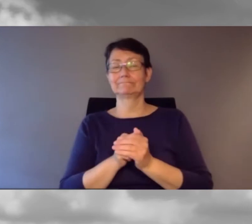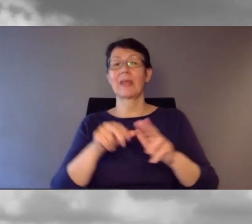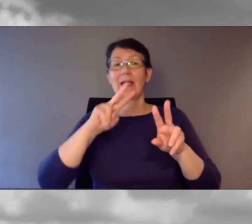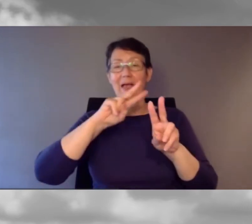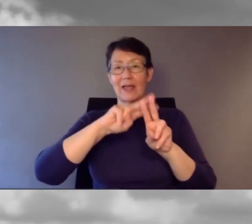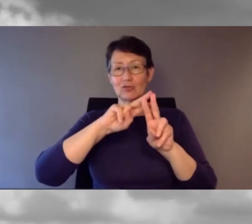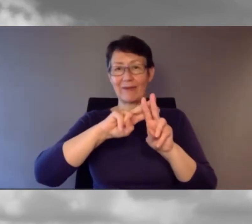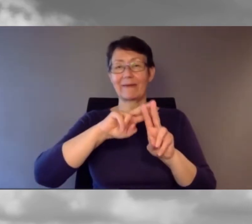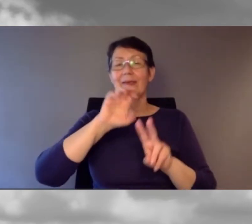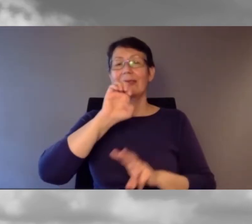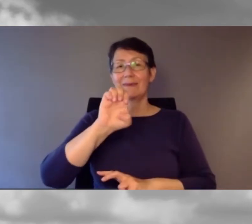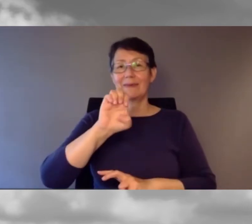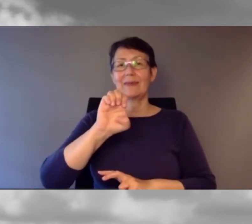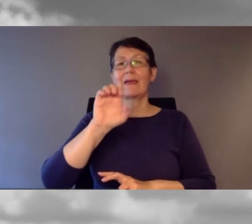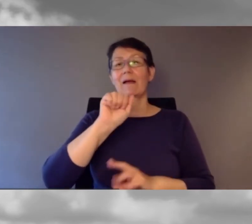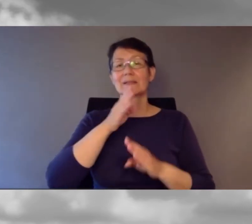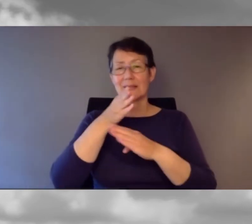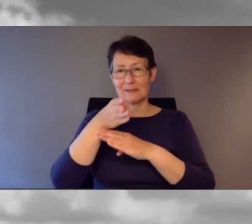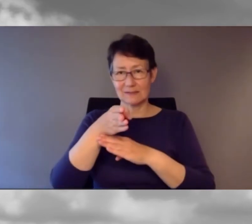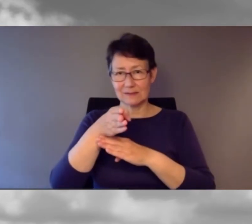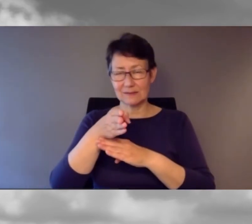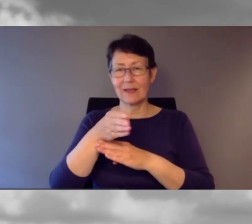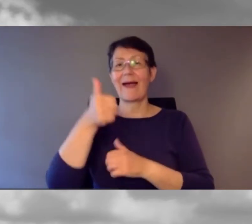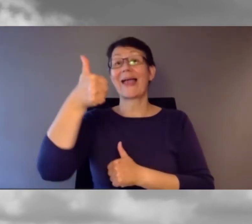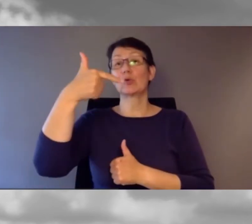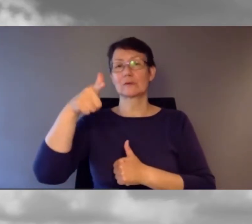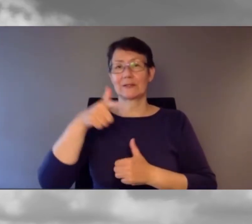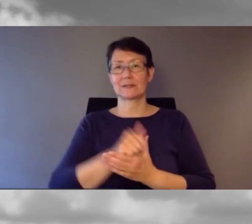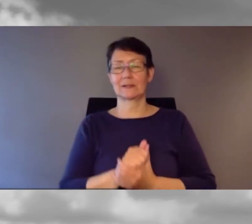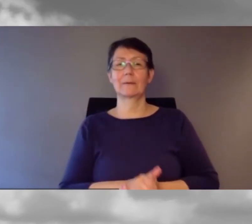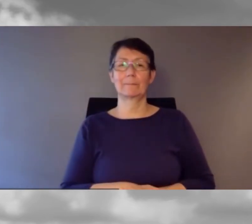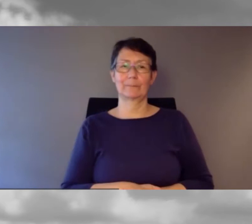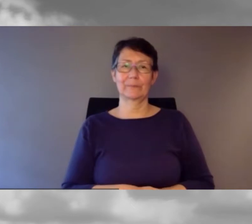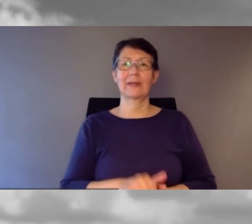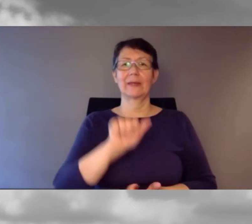#eAccess21 ist der Hashtag.